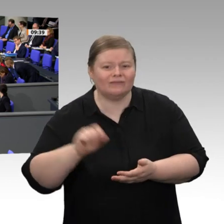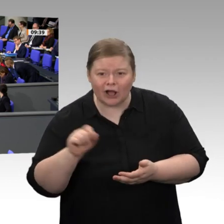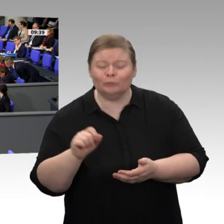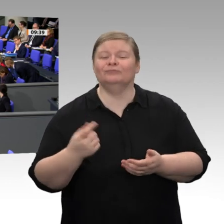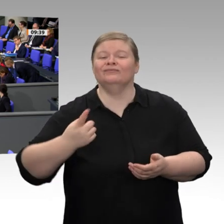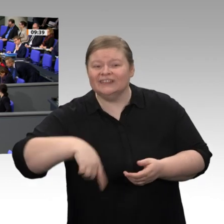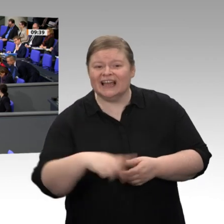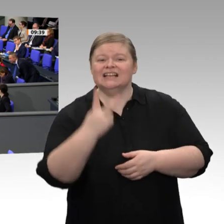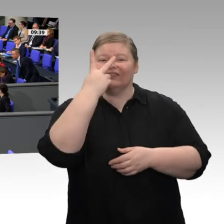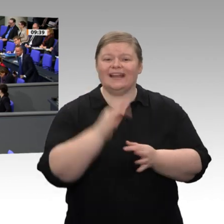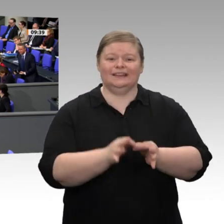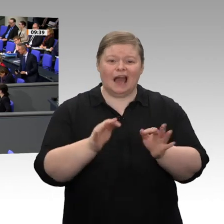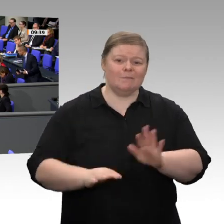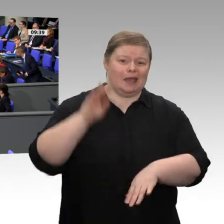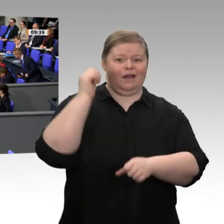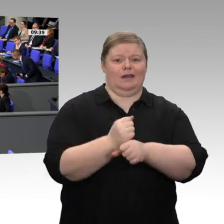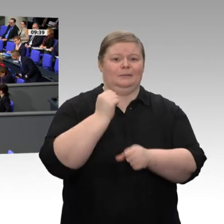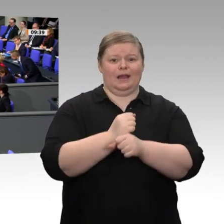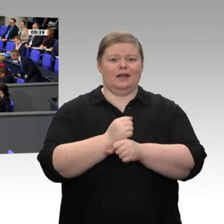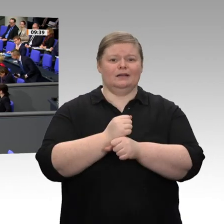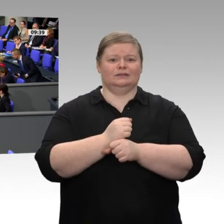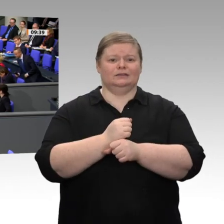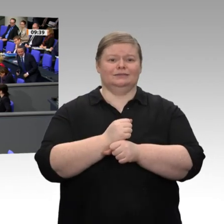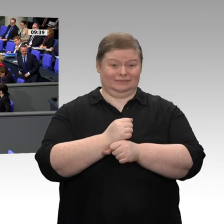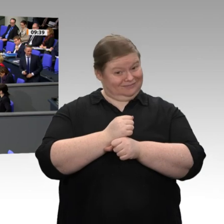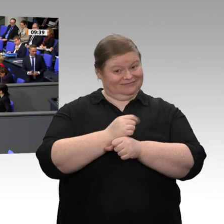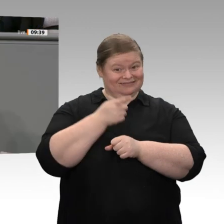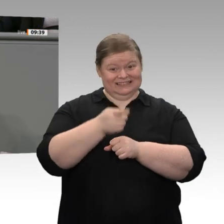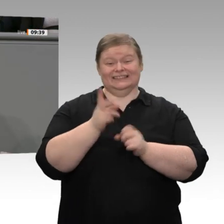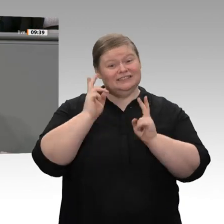weniger eine Leistung des Wirtschaftsministers. Im Übrigen geht aus Ihrem Bericht hervor,